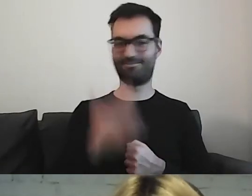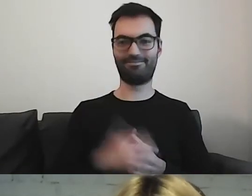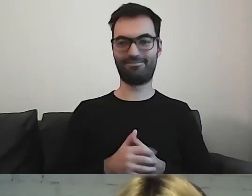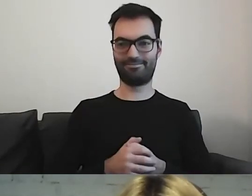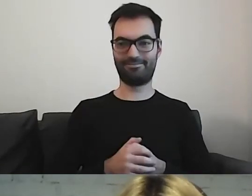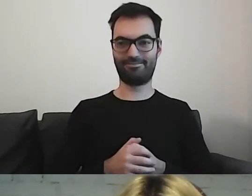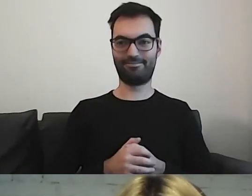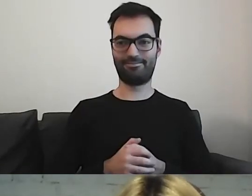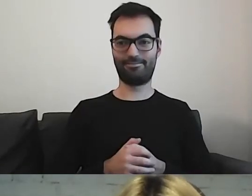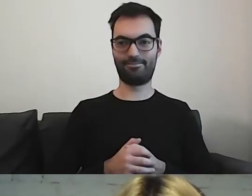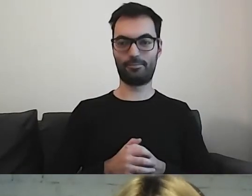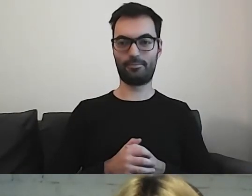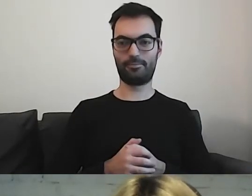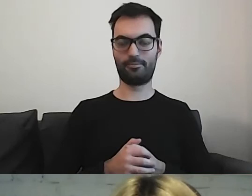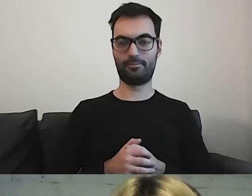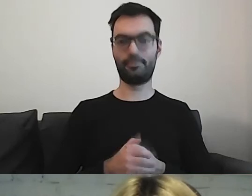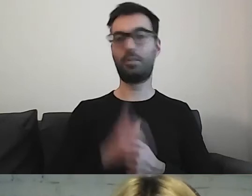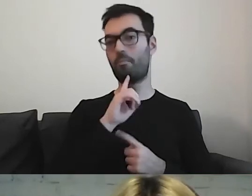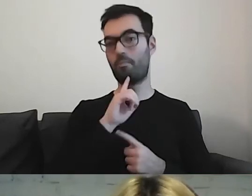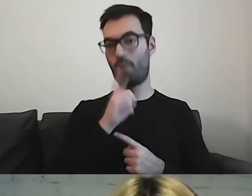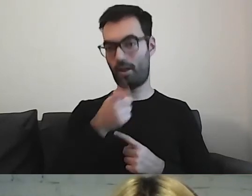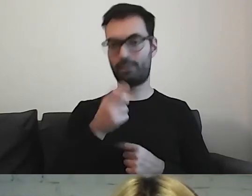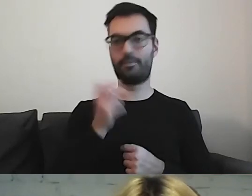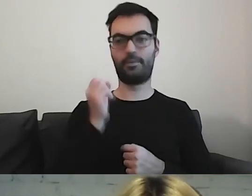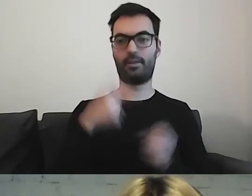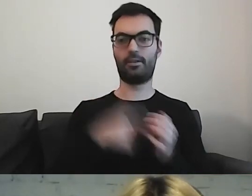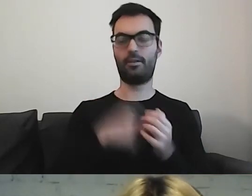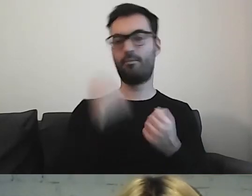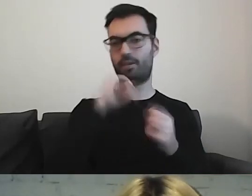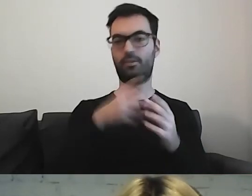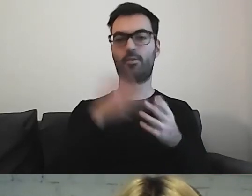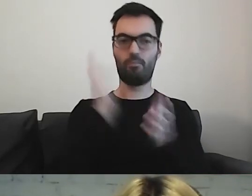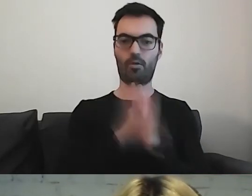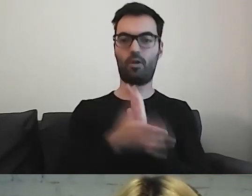Polecam. Tam są proste piktogramy.